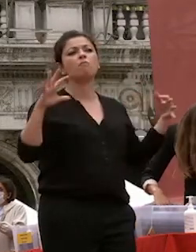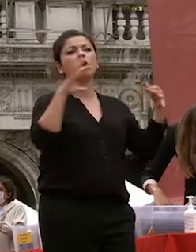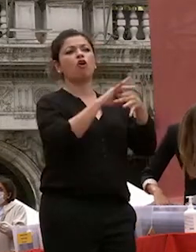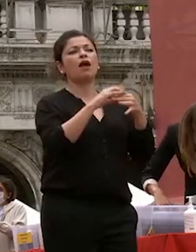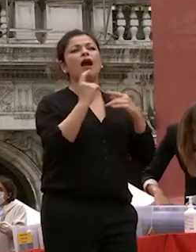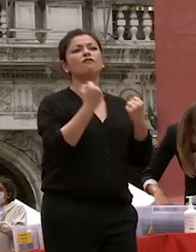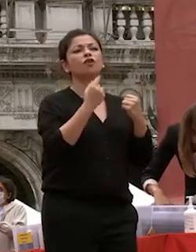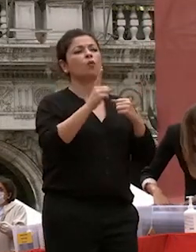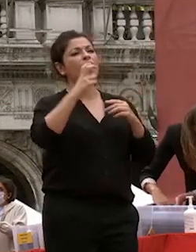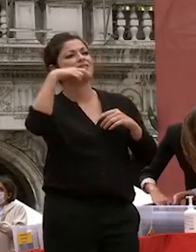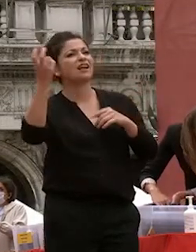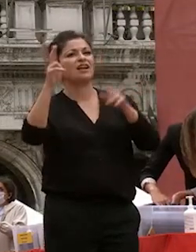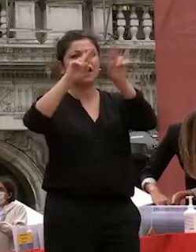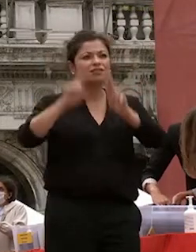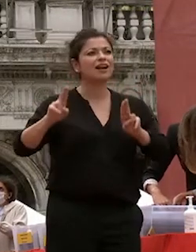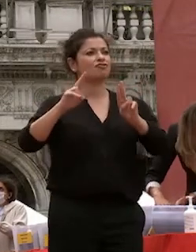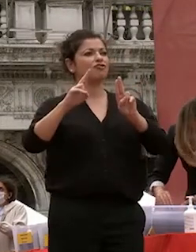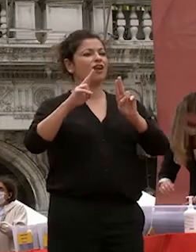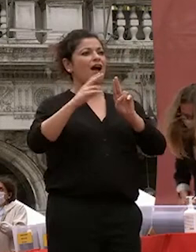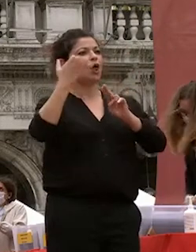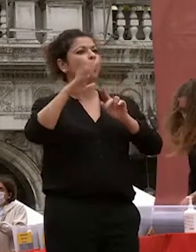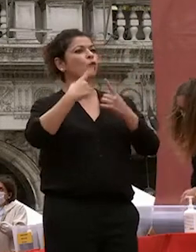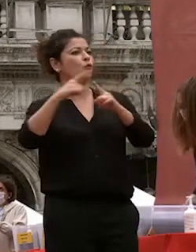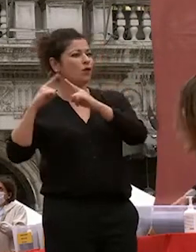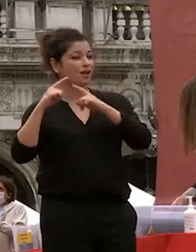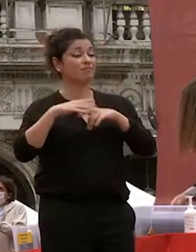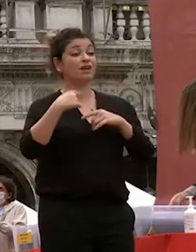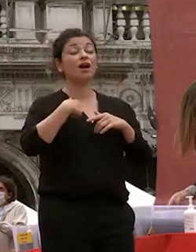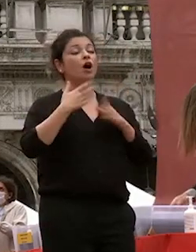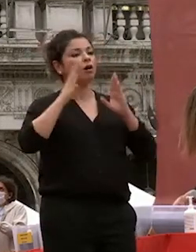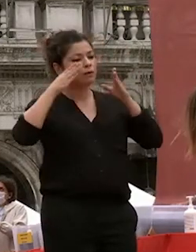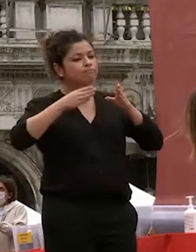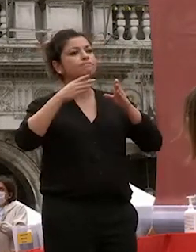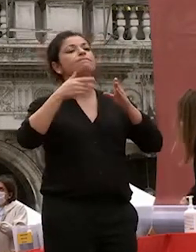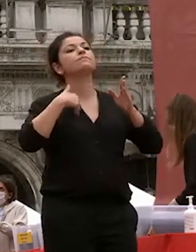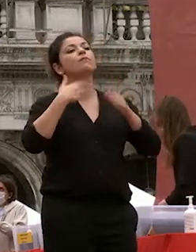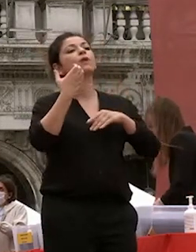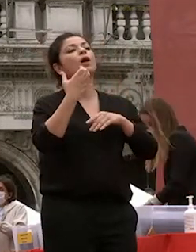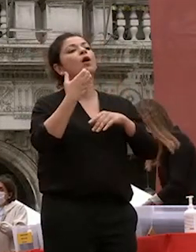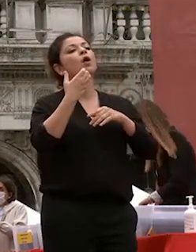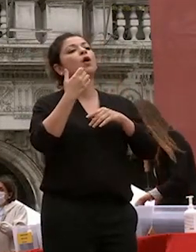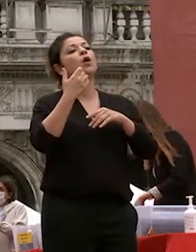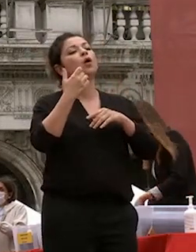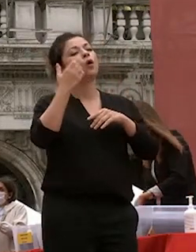io ho dedicato la mia vita allo studio della cultura classica cinese una delle